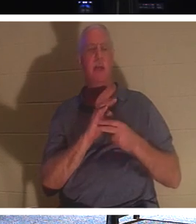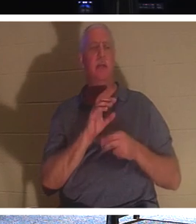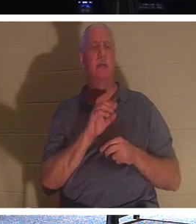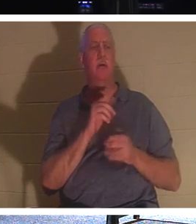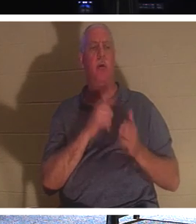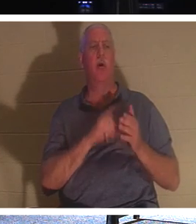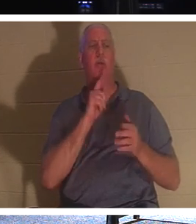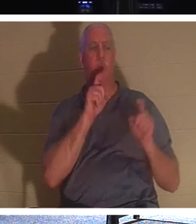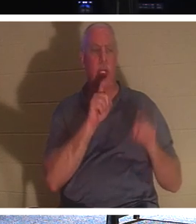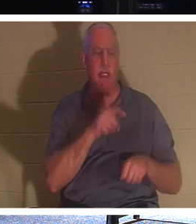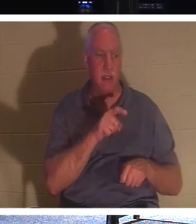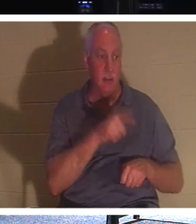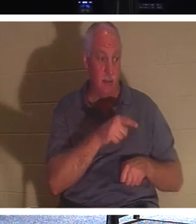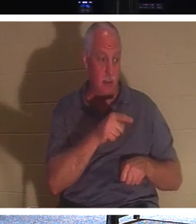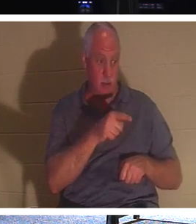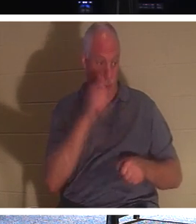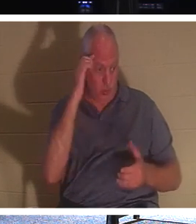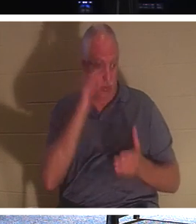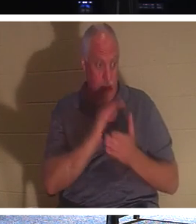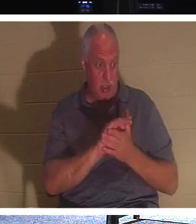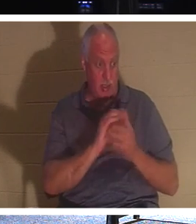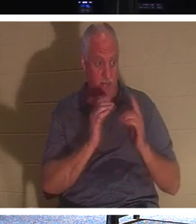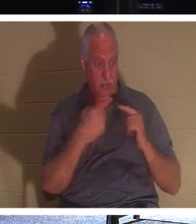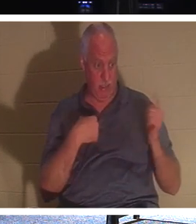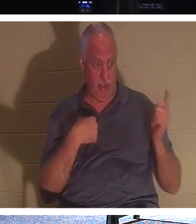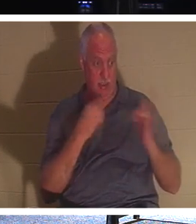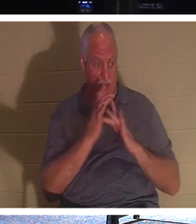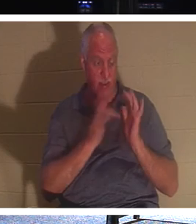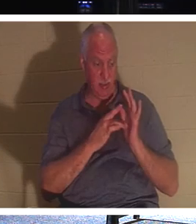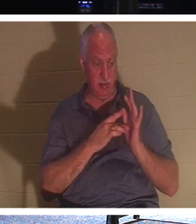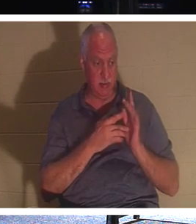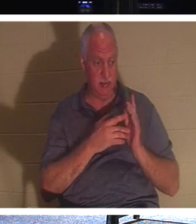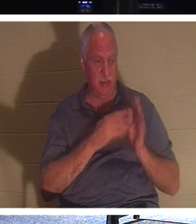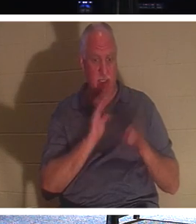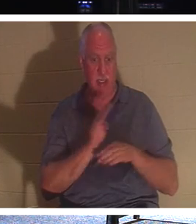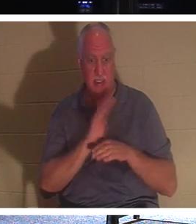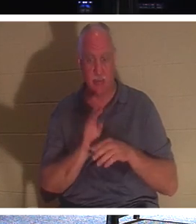あなたが信者だと言っているのです。 彼は、この男が、ほら、人々が まだ生きている